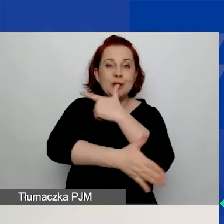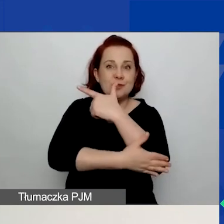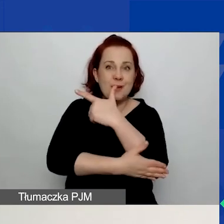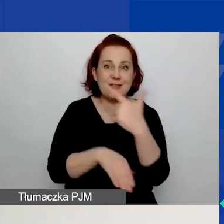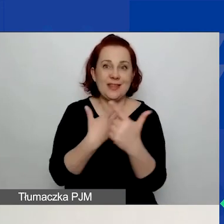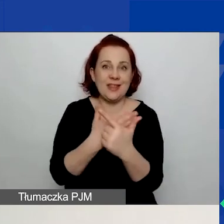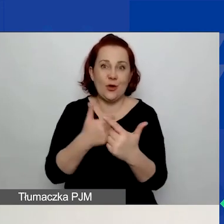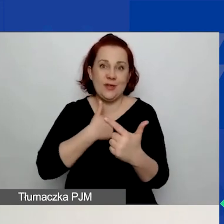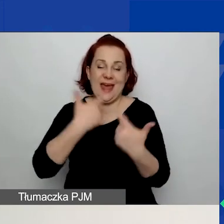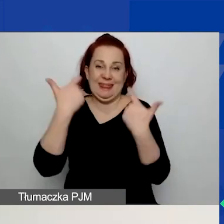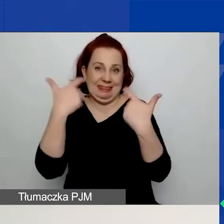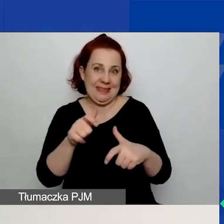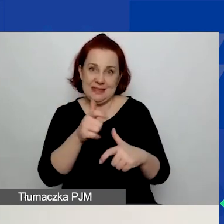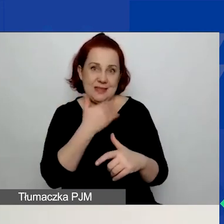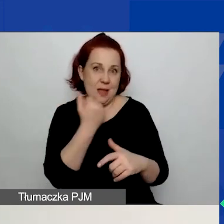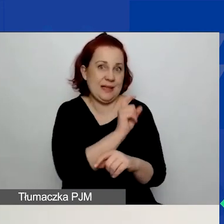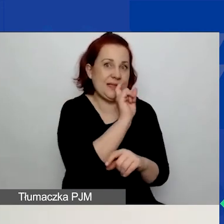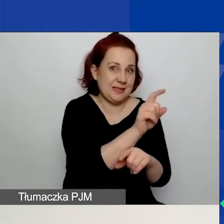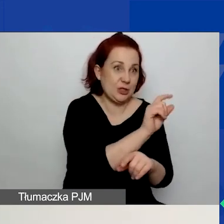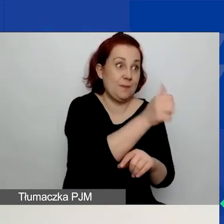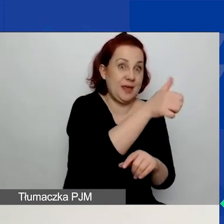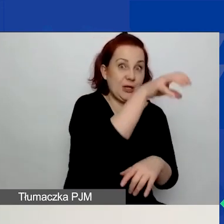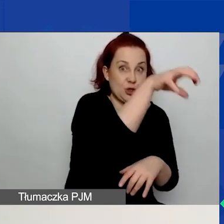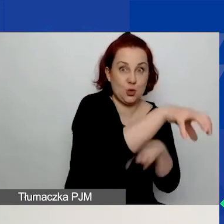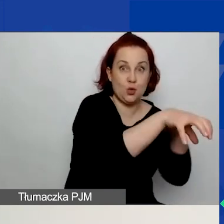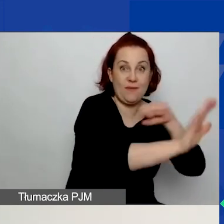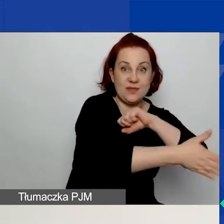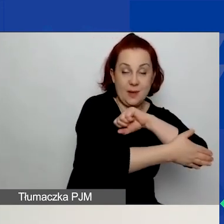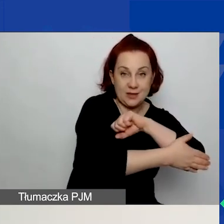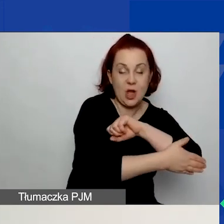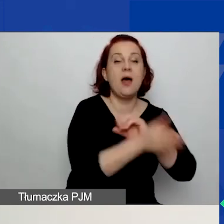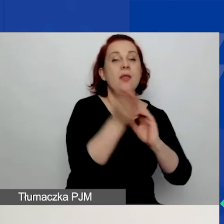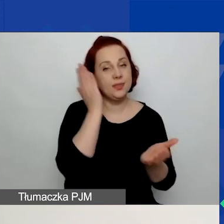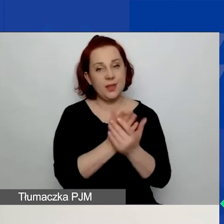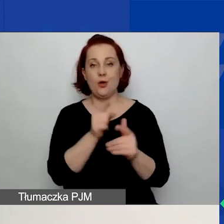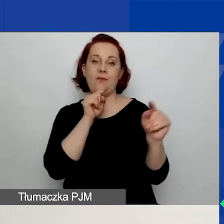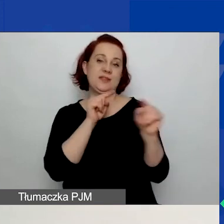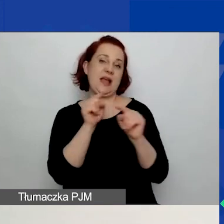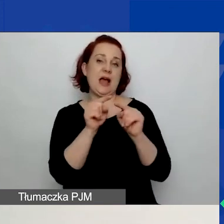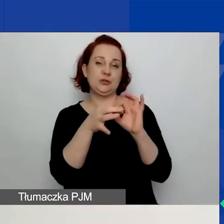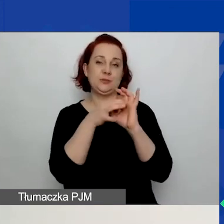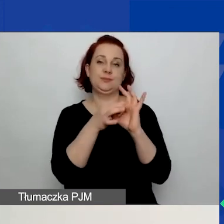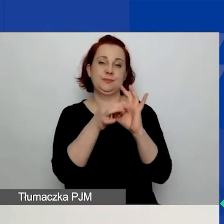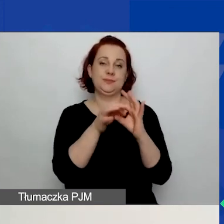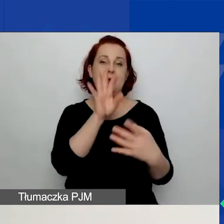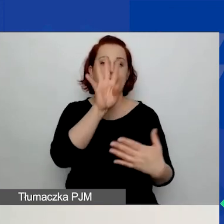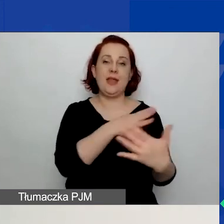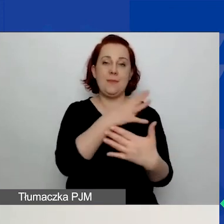w tabeli obszarowej dotyczącej pierwszego obszaru wsparcia. Zaznaczam wskaźniki w tabeli dotyczącej drugiego obszaru wsparcia.